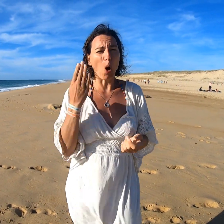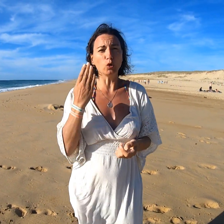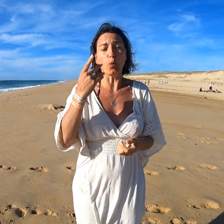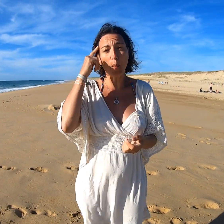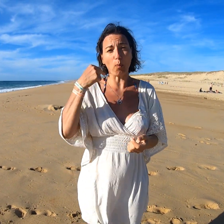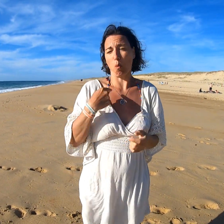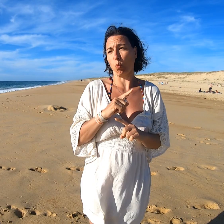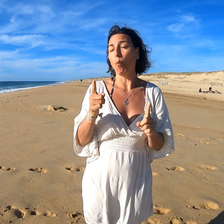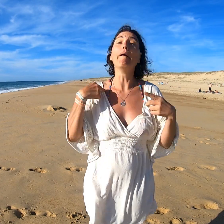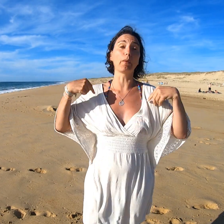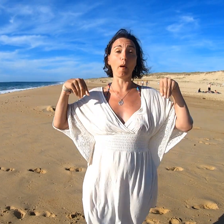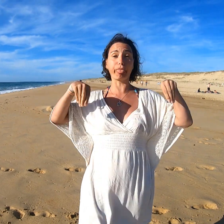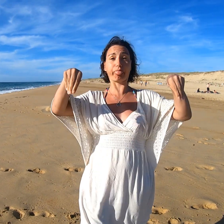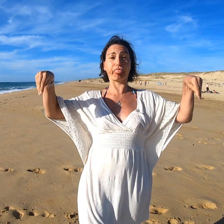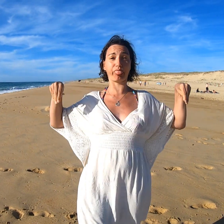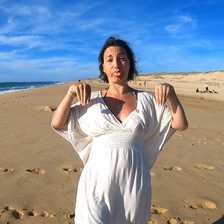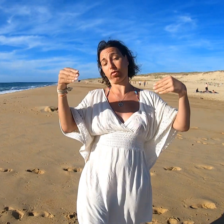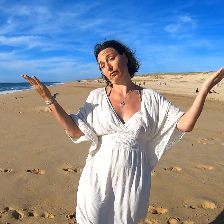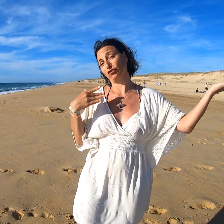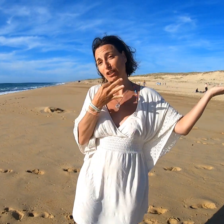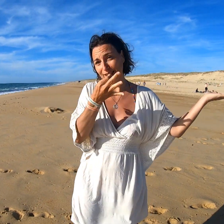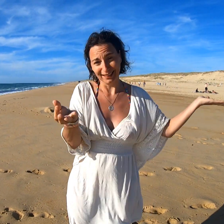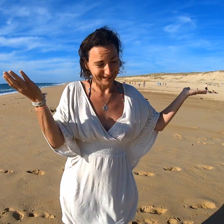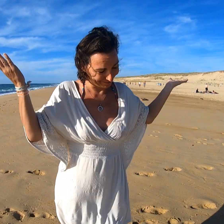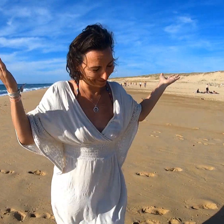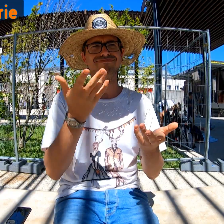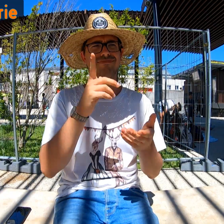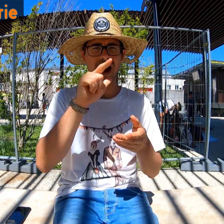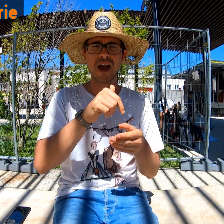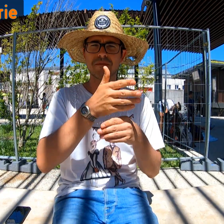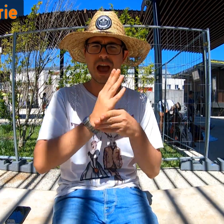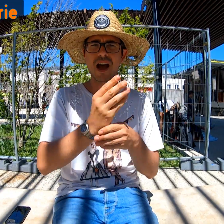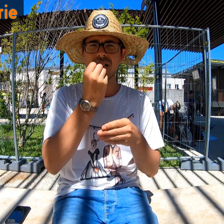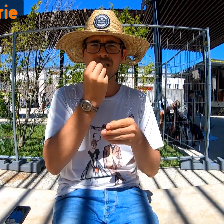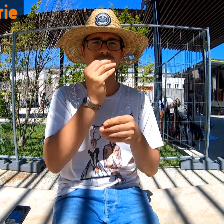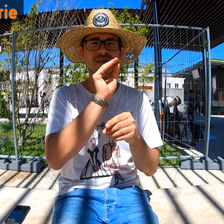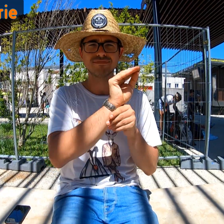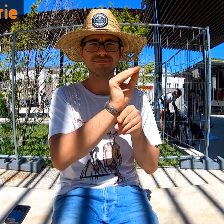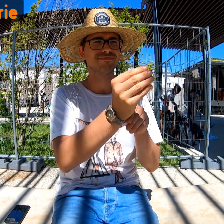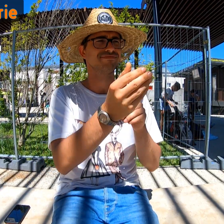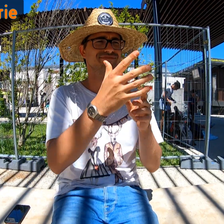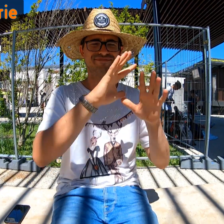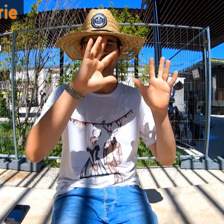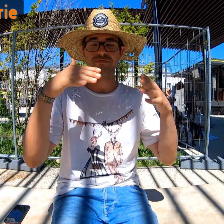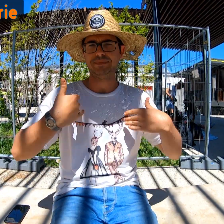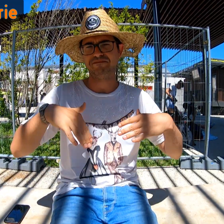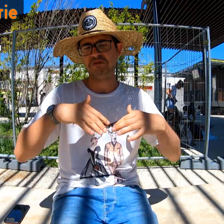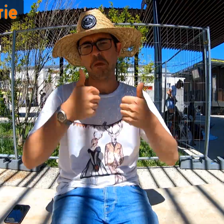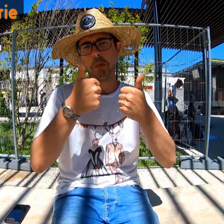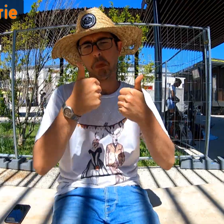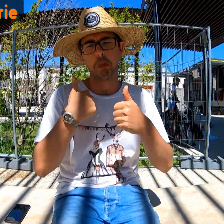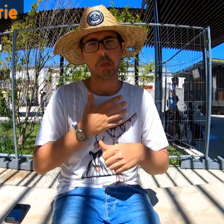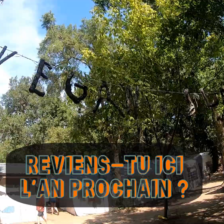Est-il nécessaire ? Pour moi, non. Comme je l'ai dit, je reste feignante ! La nourriture était déjà prête, on était nourri. Dans l'ensemble c'était vraiment bien !